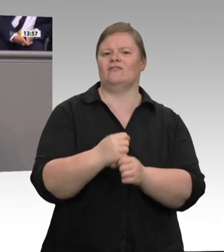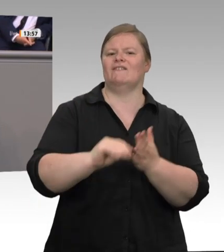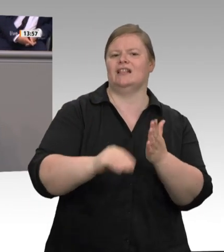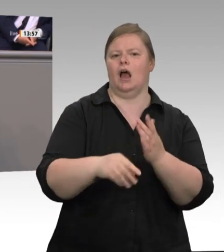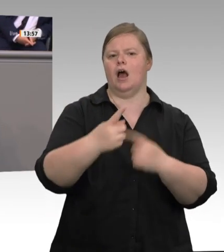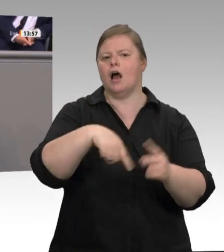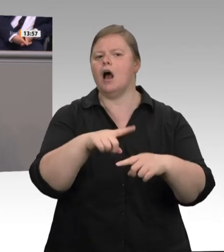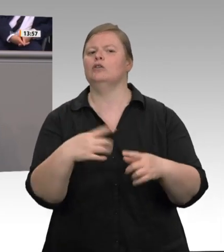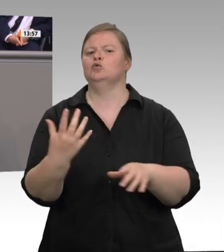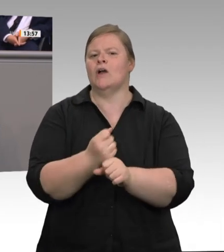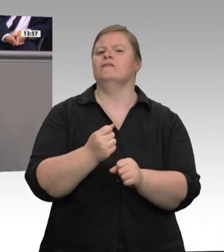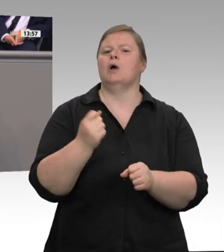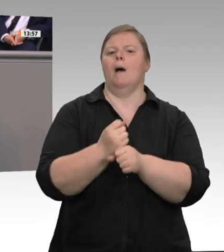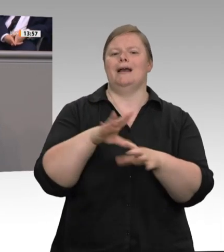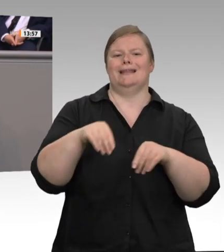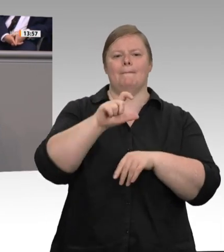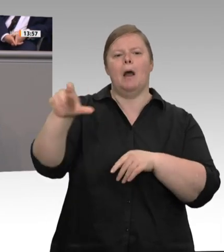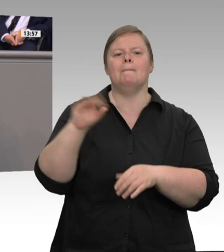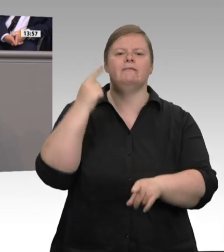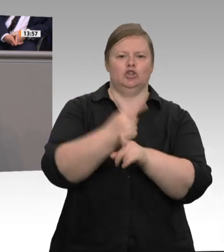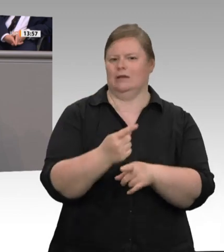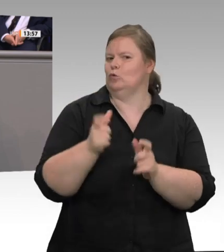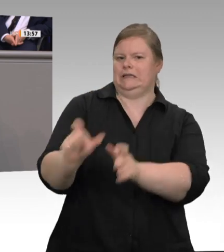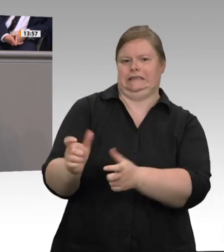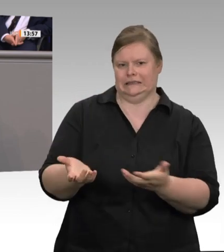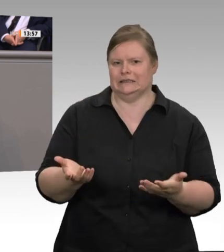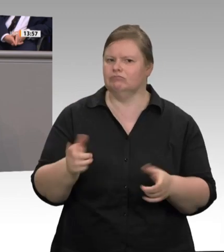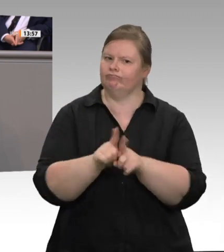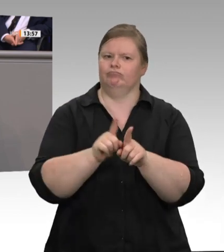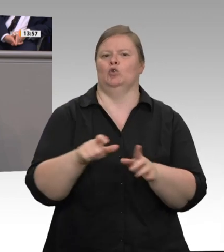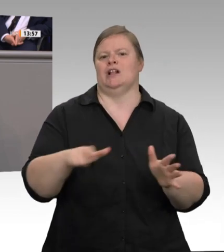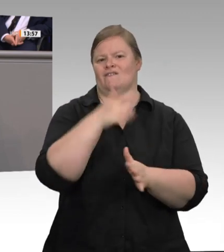Bereich der industriellen Schlachtung und Zerlegung quasi nicht vorhanden. Dass es